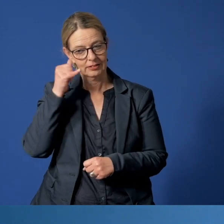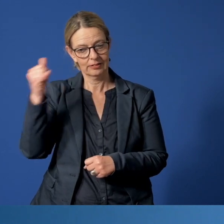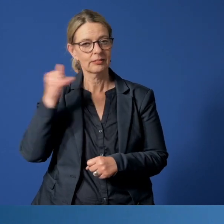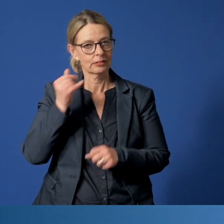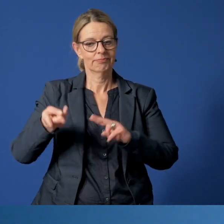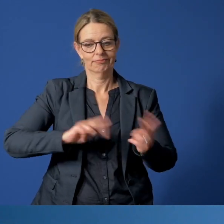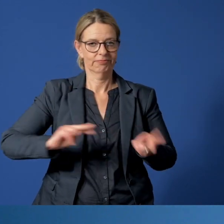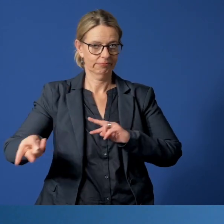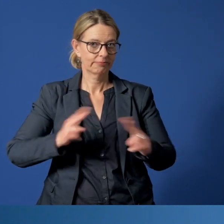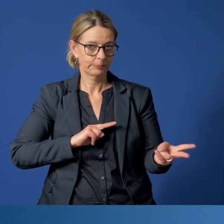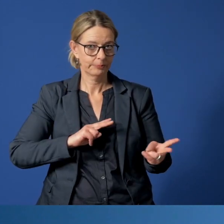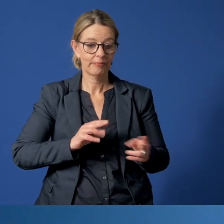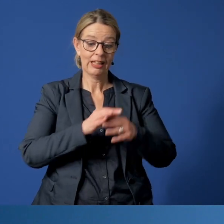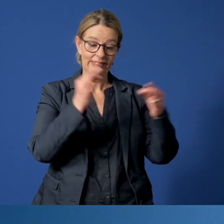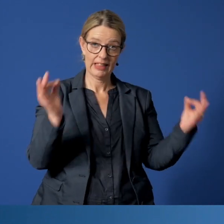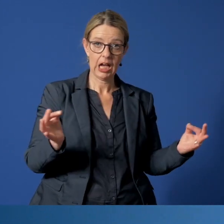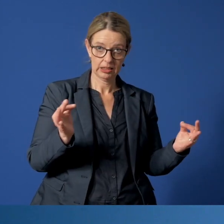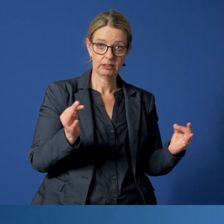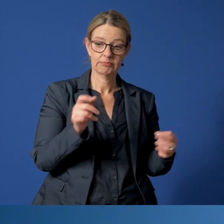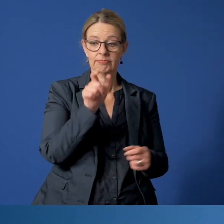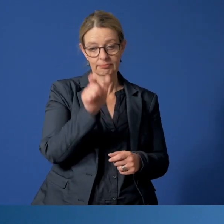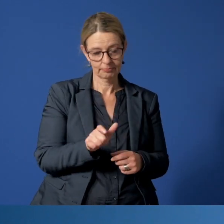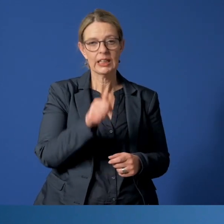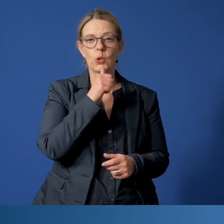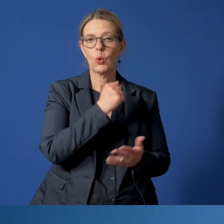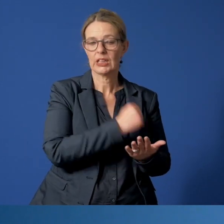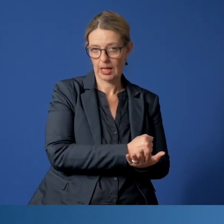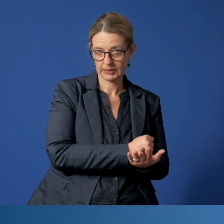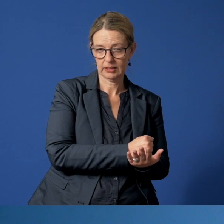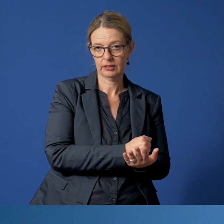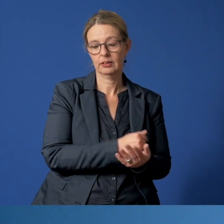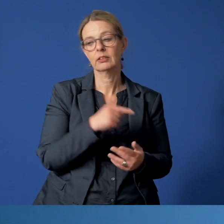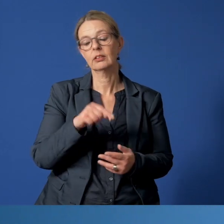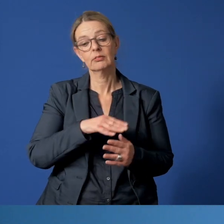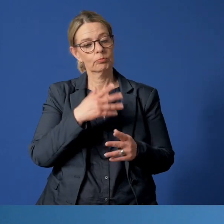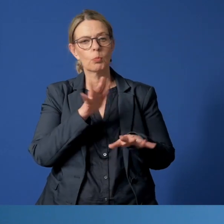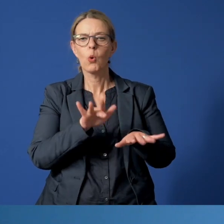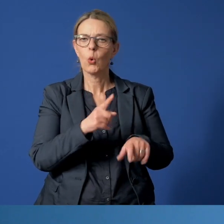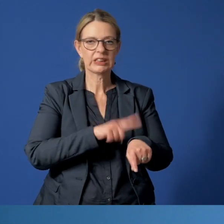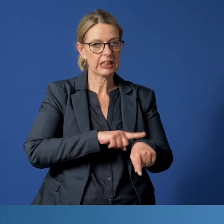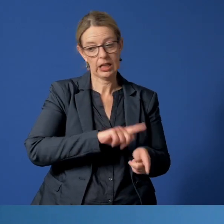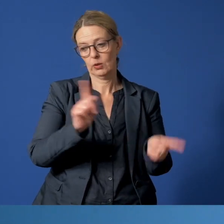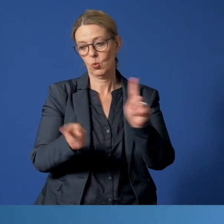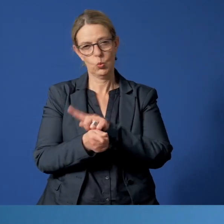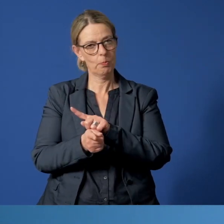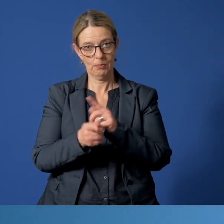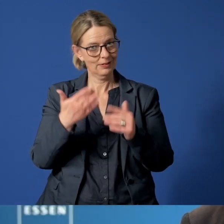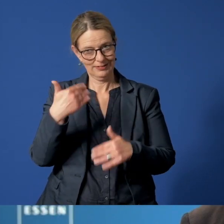Während der Notruf tagsüber vom Jugendamt entgegen genommen wird, übernimmt außerhalb der Bürozeiten das Diakoniewerk Essen.